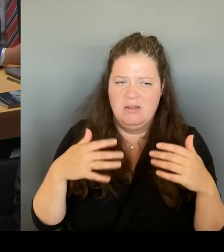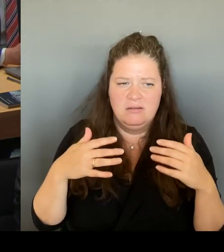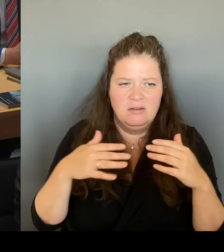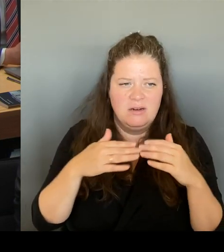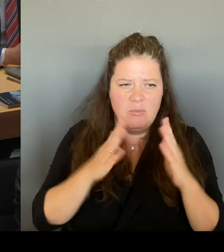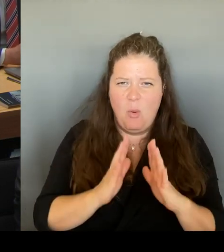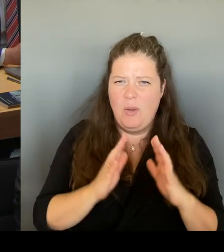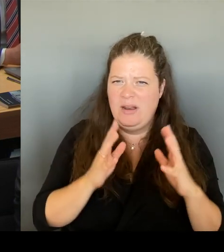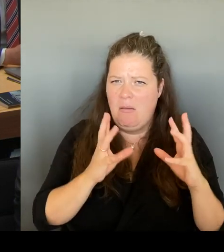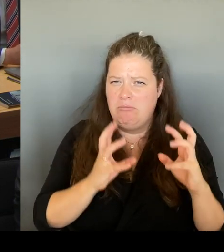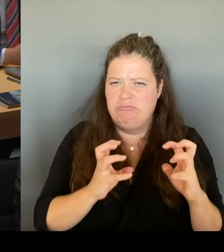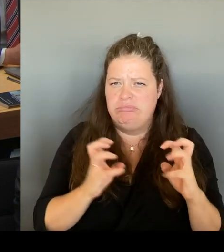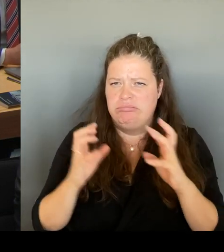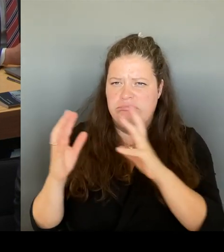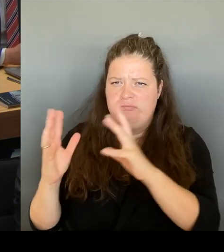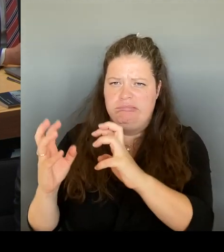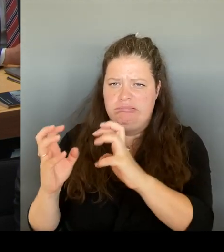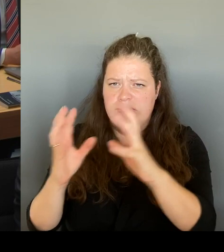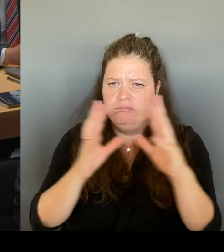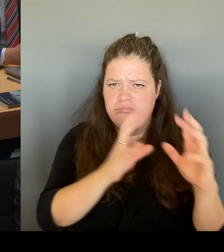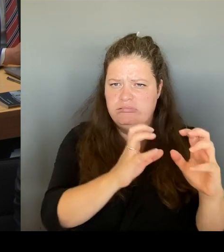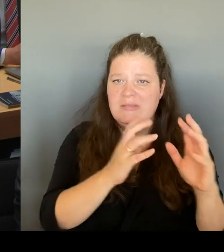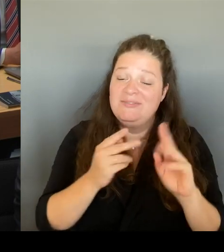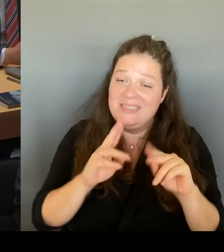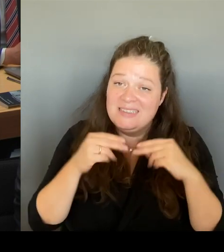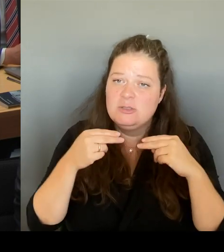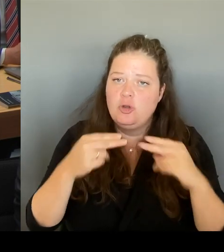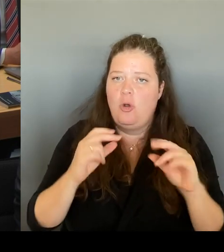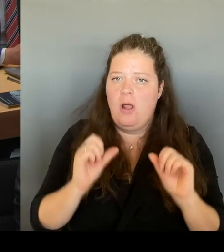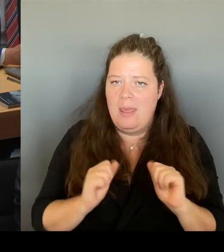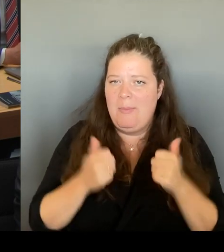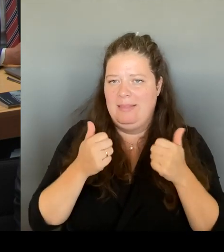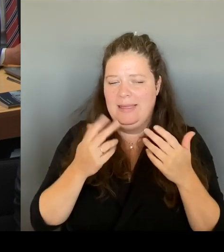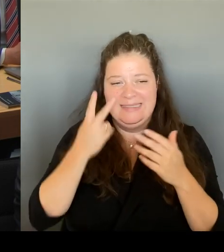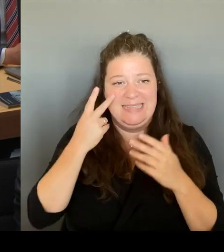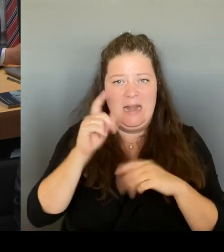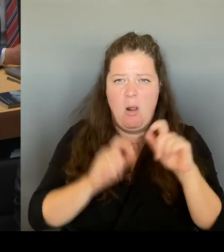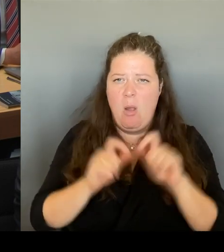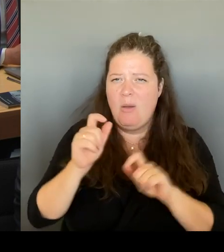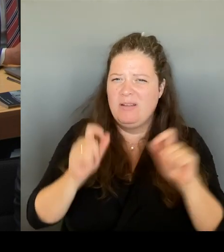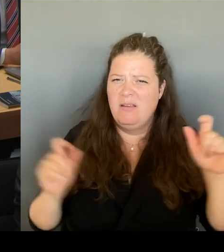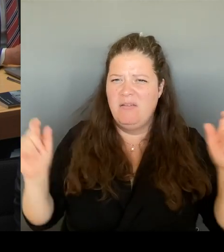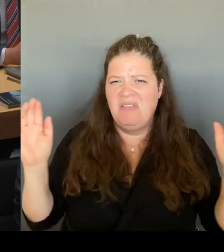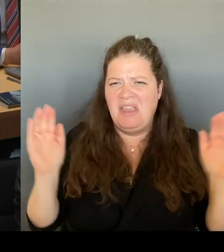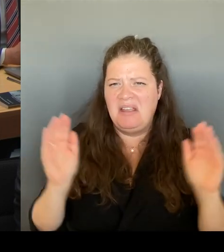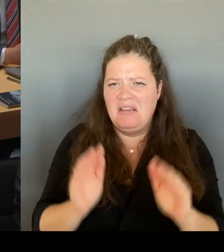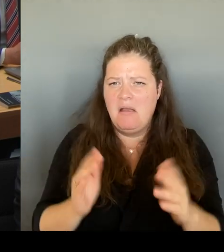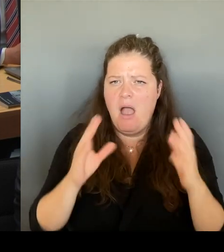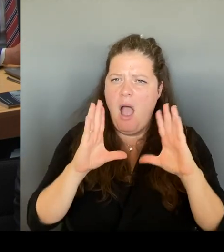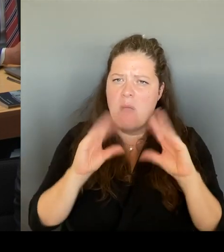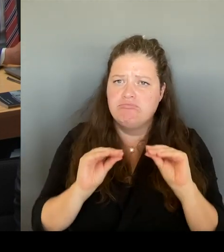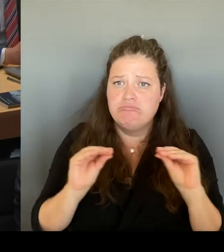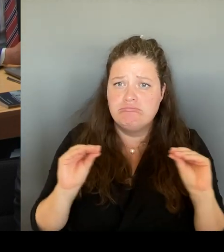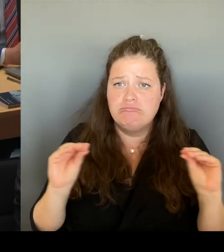den niederschwelligen Eintritt für die Gesamtbevölkerung. Berlins in einem Vorzeigeobjekt zu installieren.